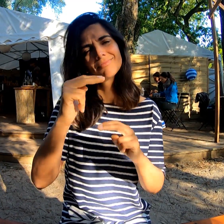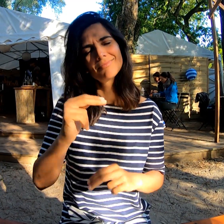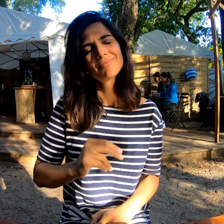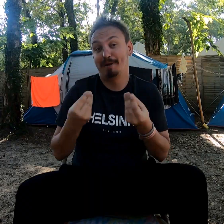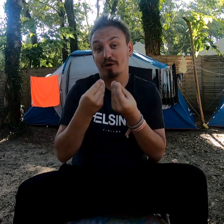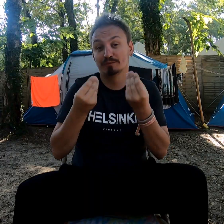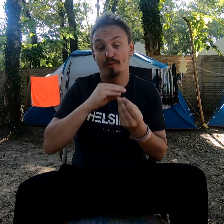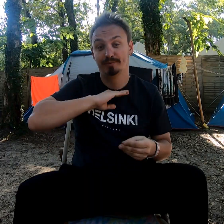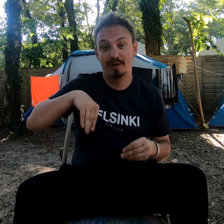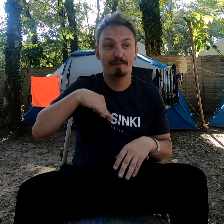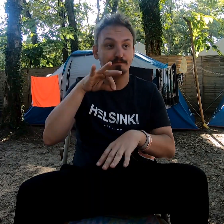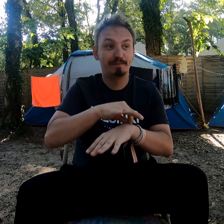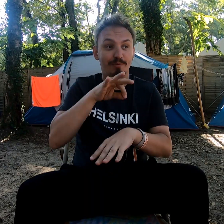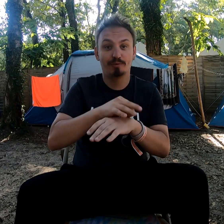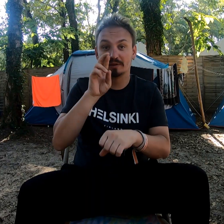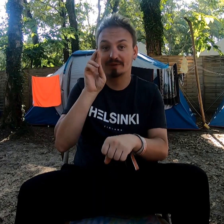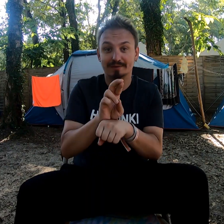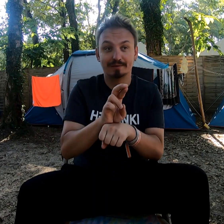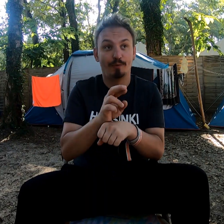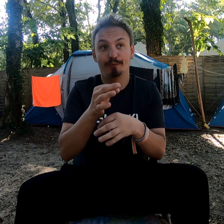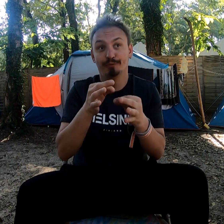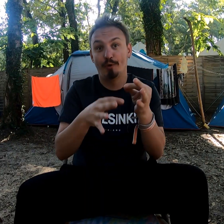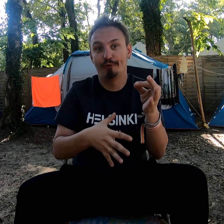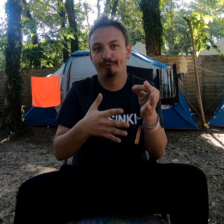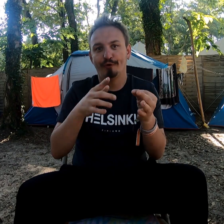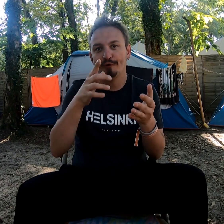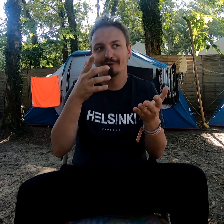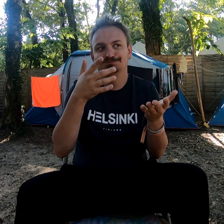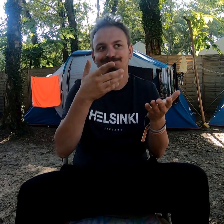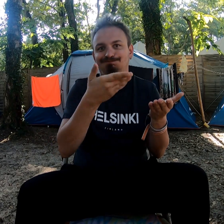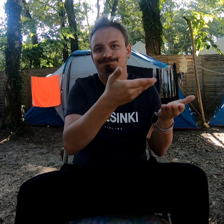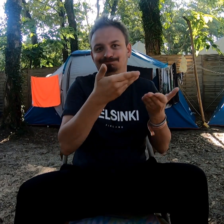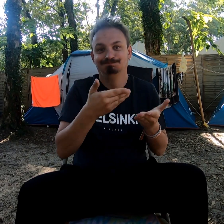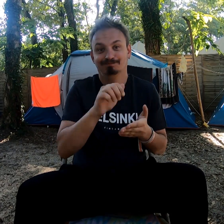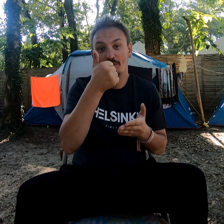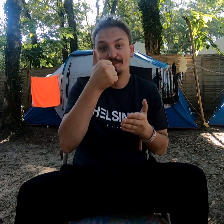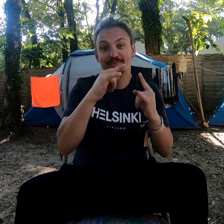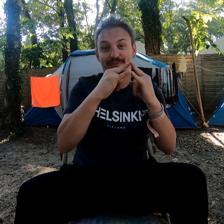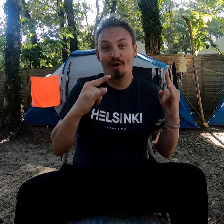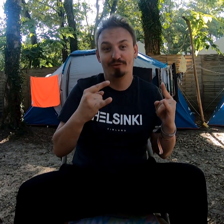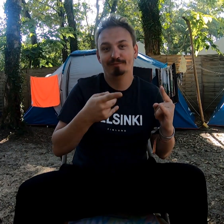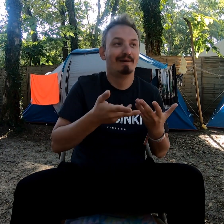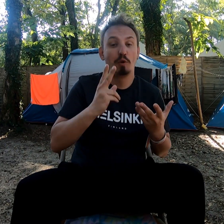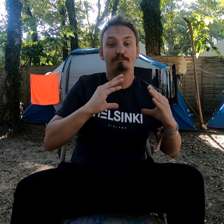Malheureusement, en réservant à la dernière minute, il ne restait que les tentes de base.